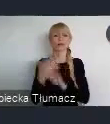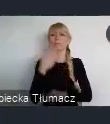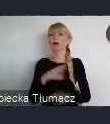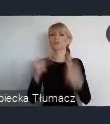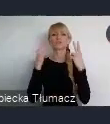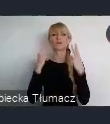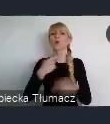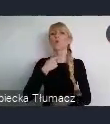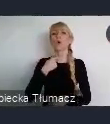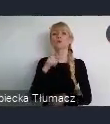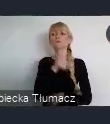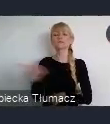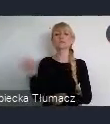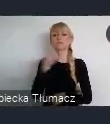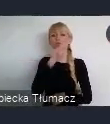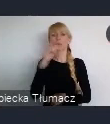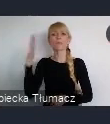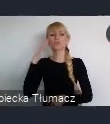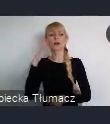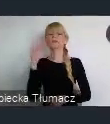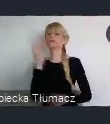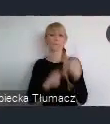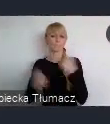Doskonale wiemy, że te przemiany od roku 1989,